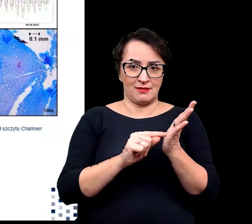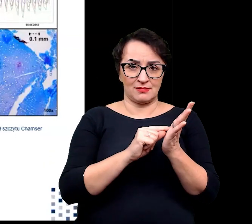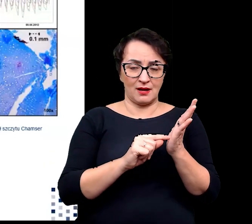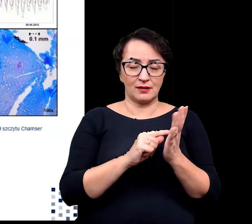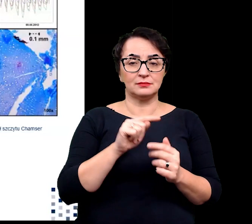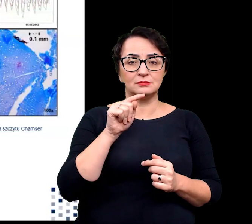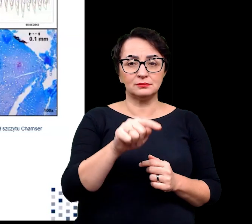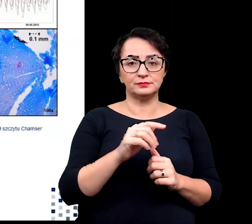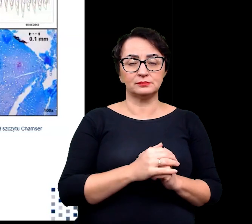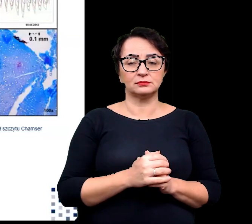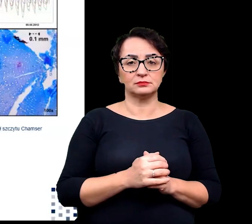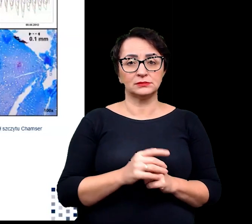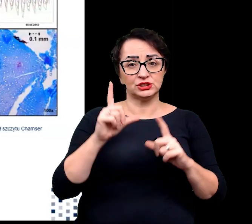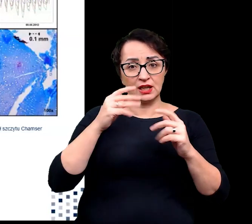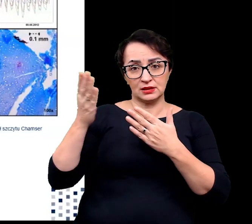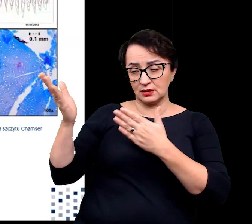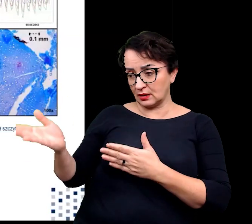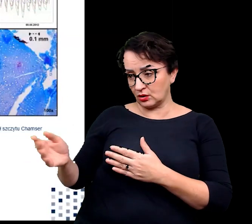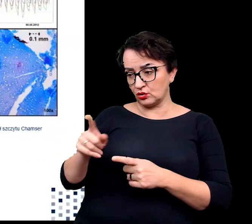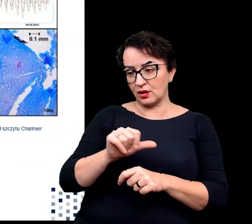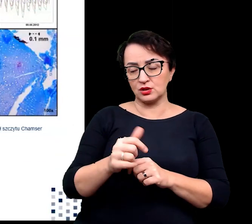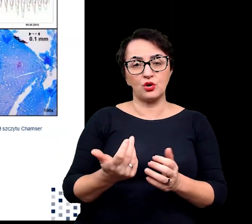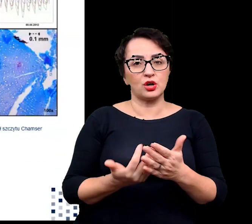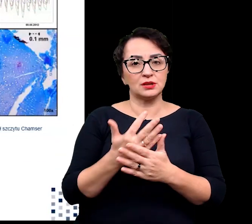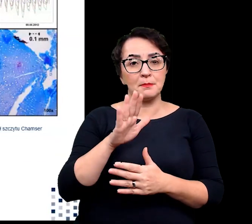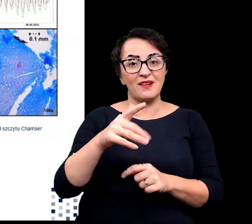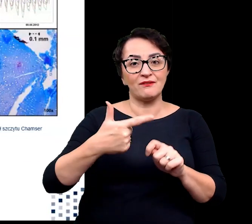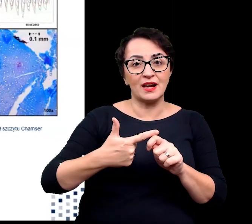ladakiella klimessi widoczna na zdjęciu jest rośliną 22-letnią.